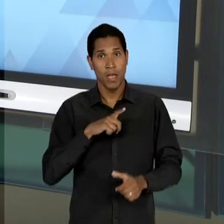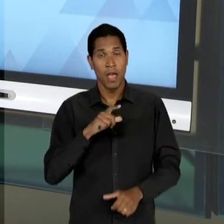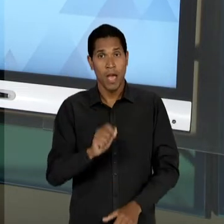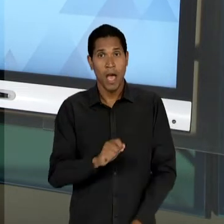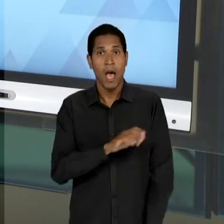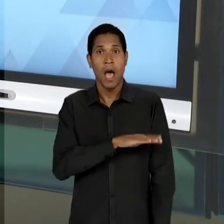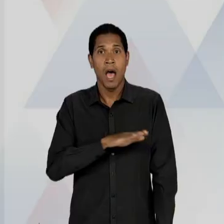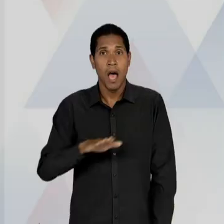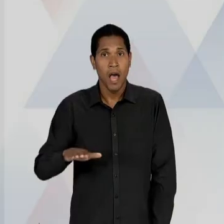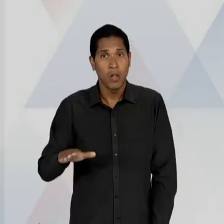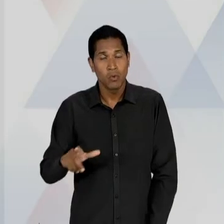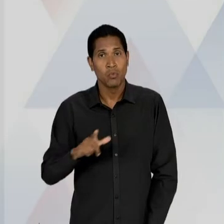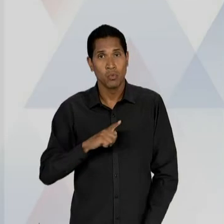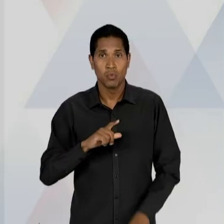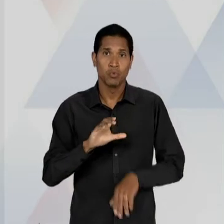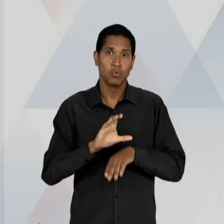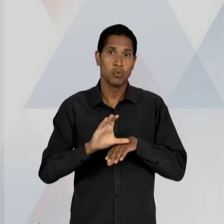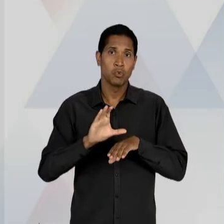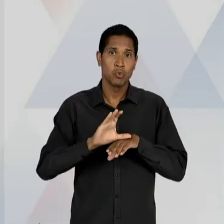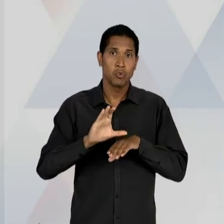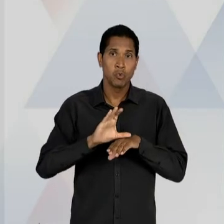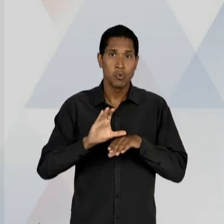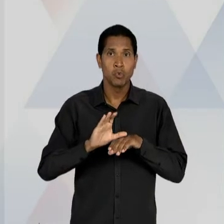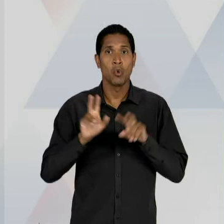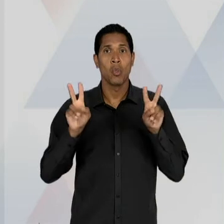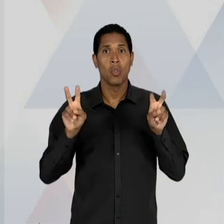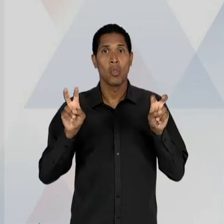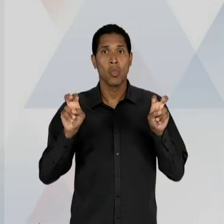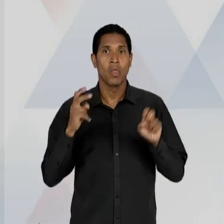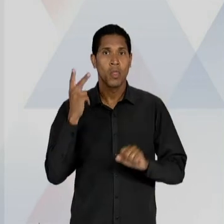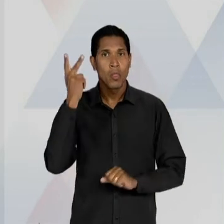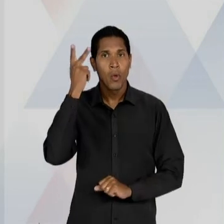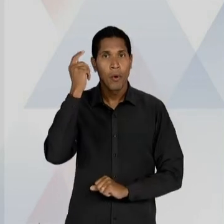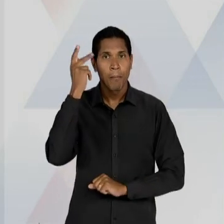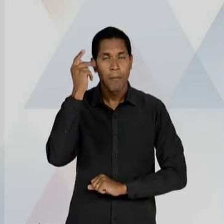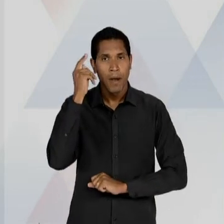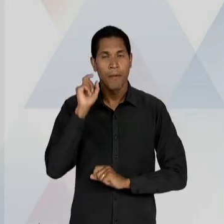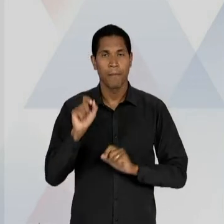NO ÂMBITO DAS DISCUSSÕES, DOS DEBATES PARA AQUILO